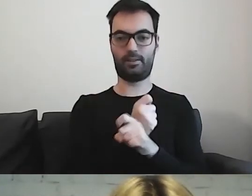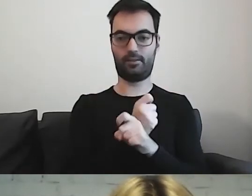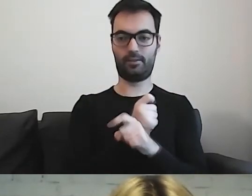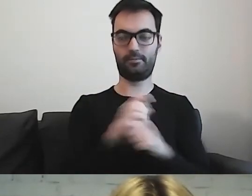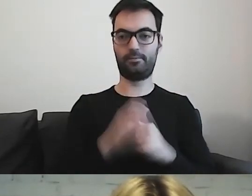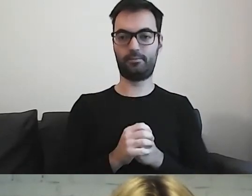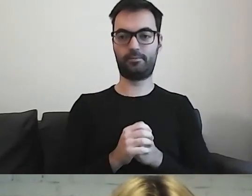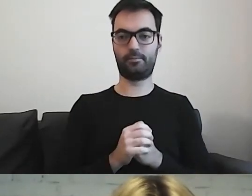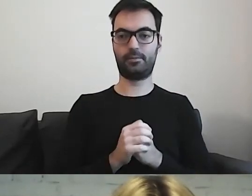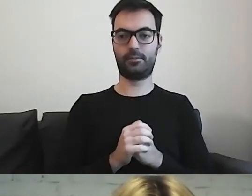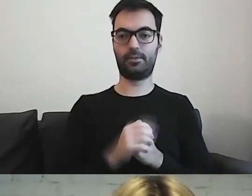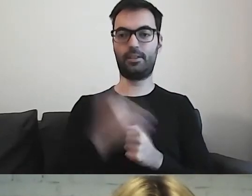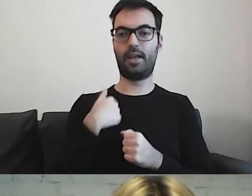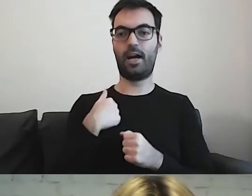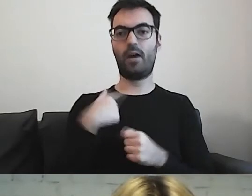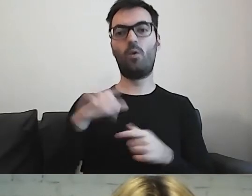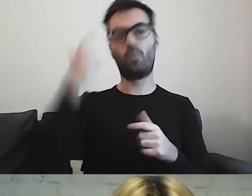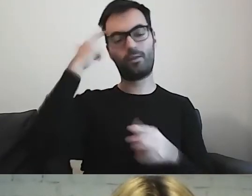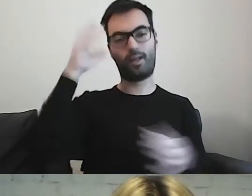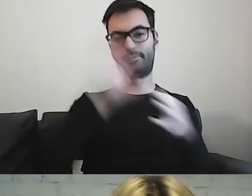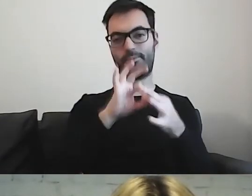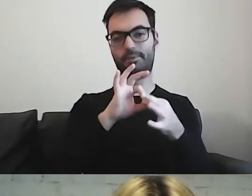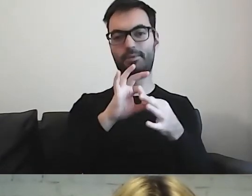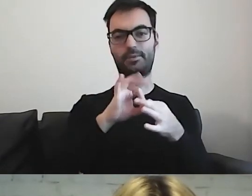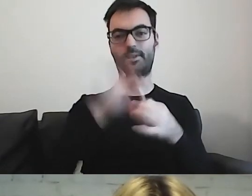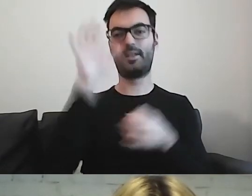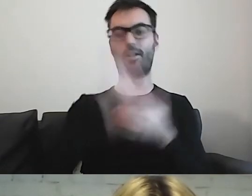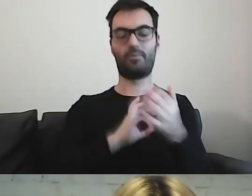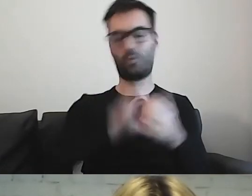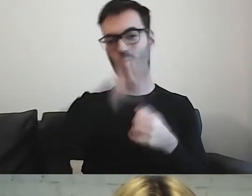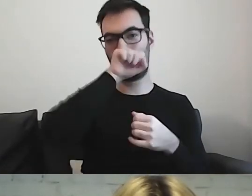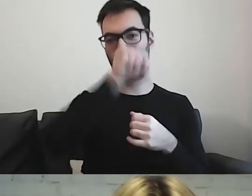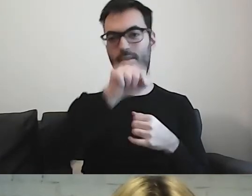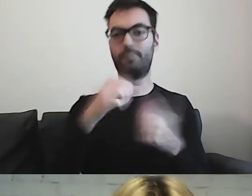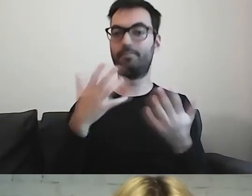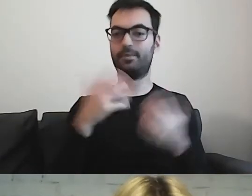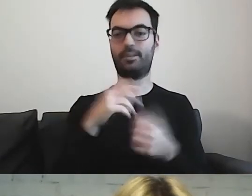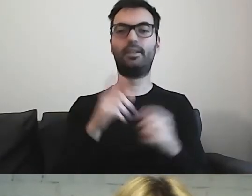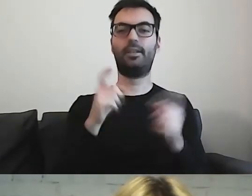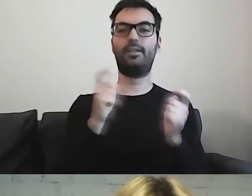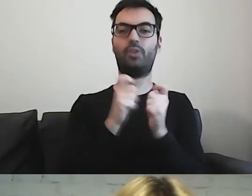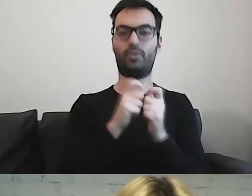Będę się odnosić do moich ulubionych tekstów u naszych sąsiadów w Niemczech.